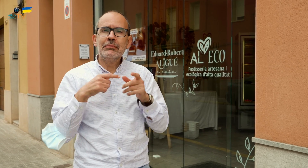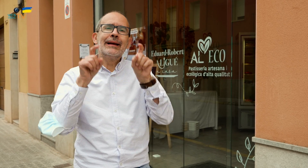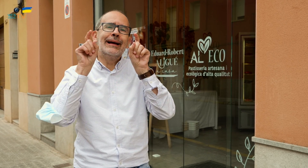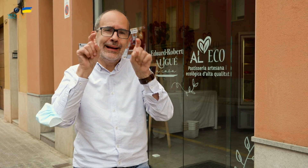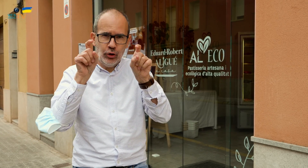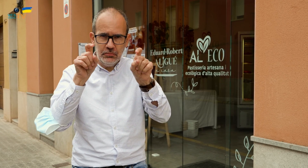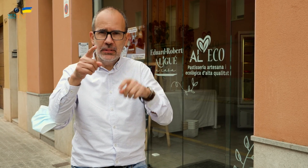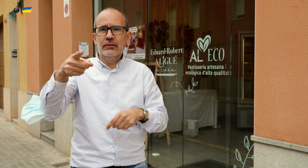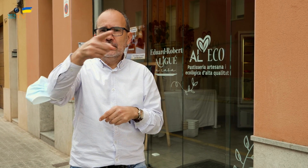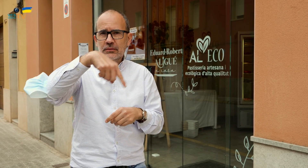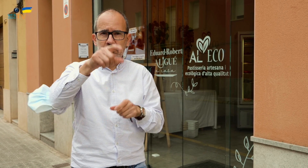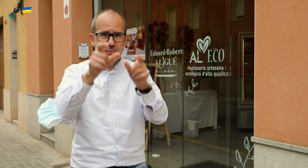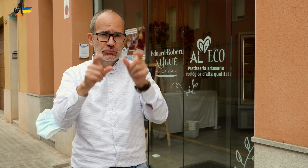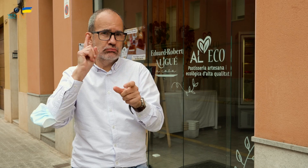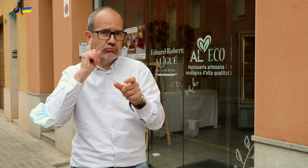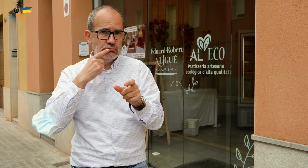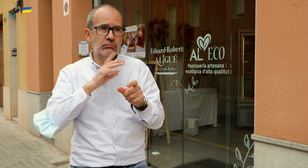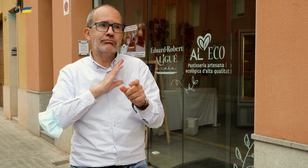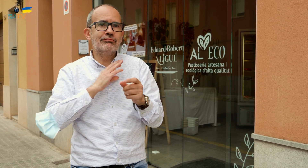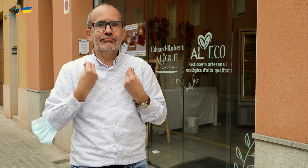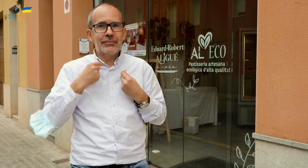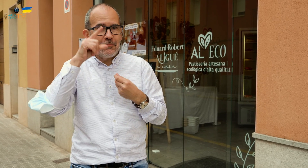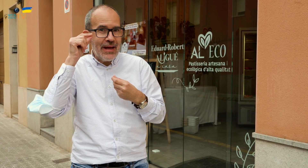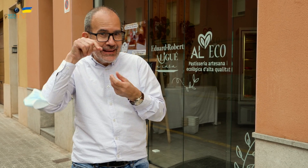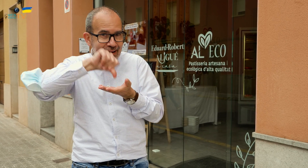lo recomiendo no solo a las personas sordas que viven en Manresa